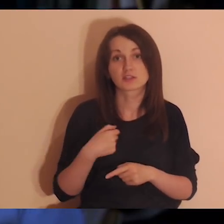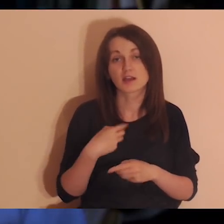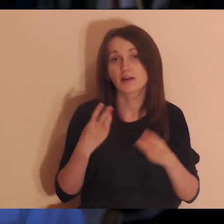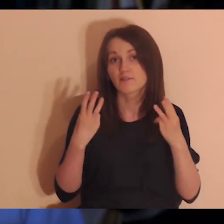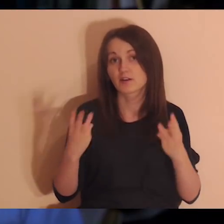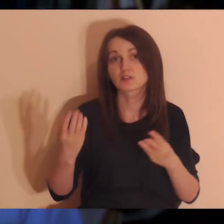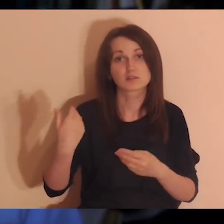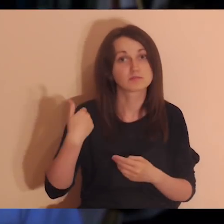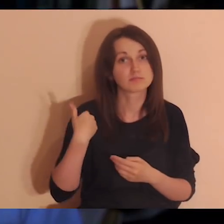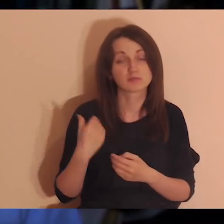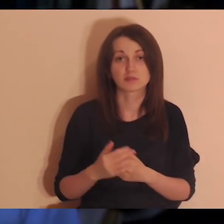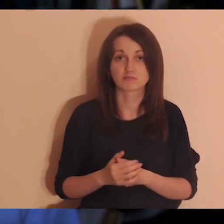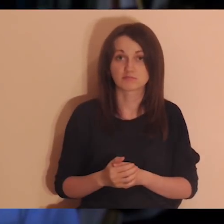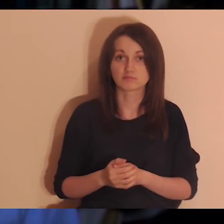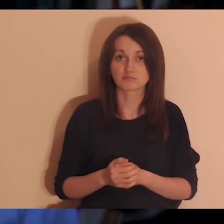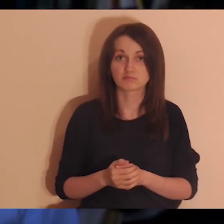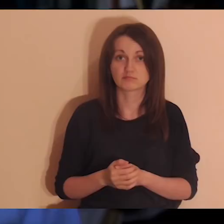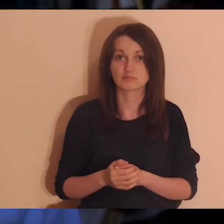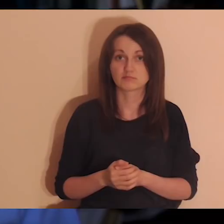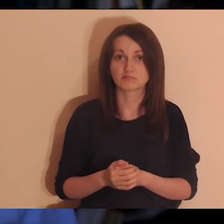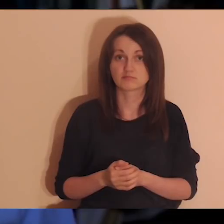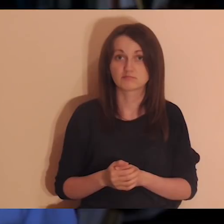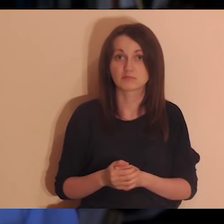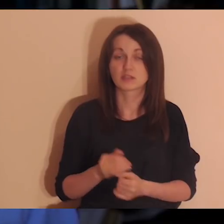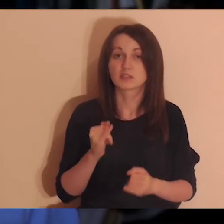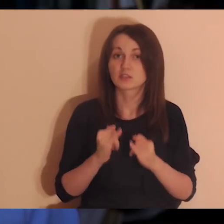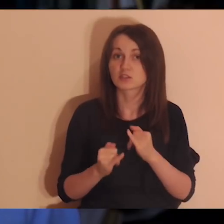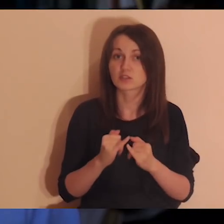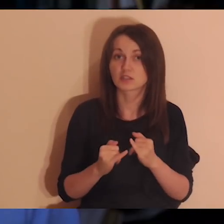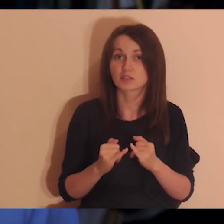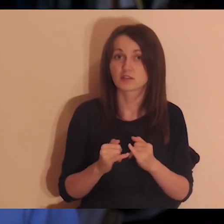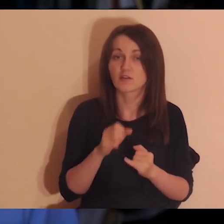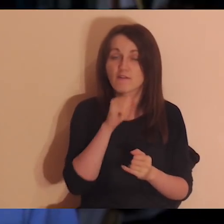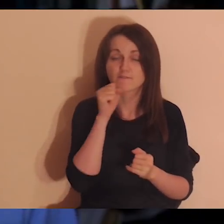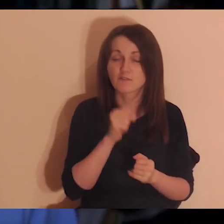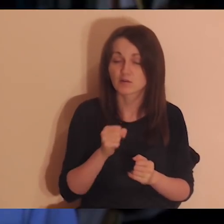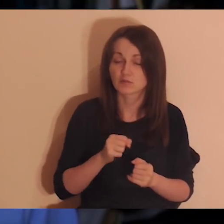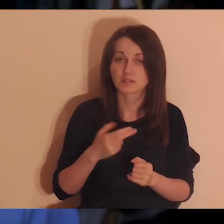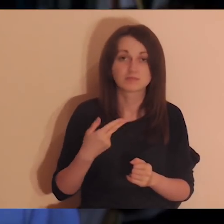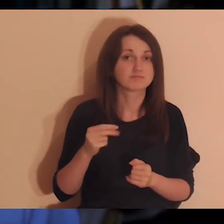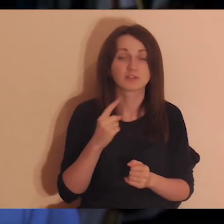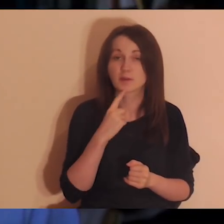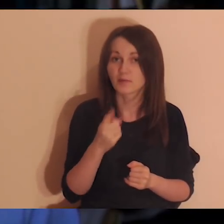to znaczy, że ja byłem dla tej osoby ważny. Nawet jeśli ta osoba nigdy nie powiedziała mi tego.